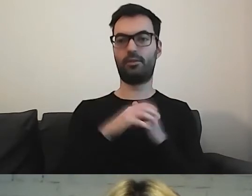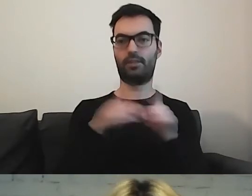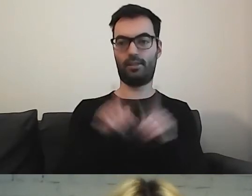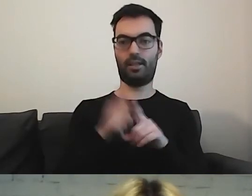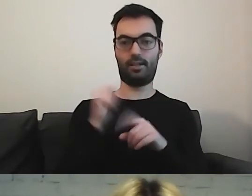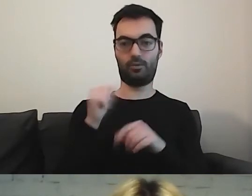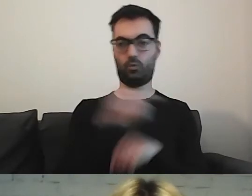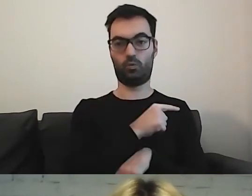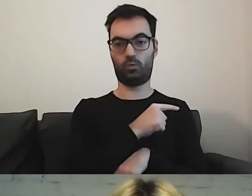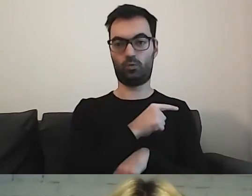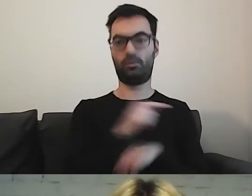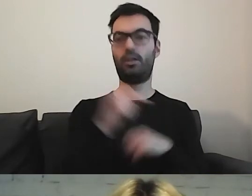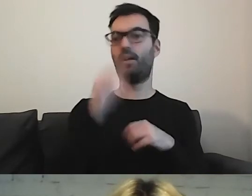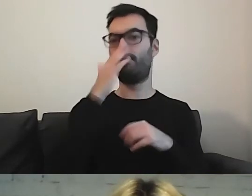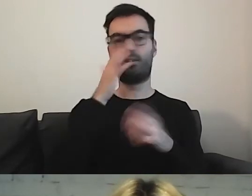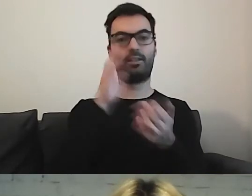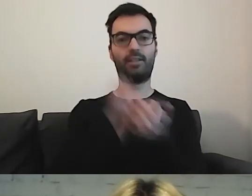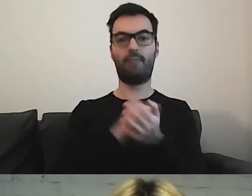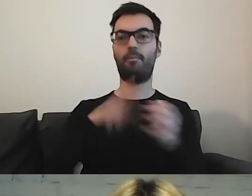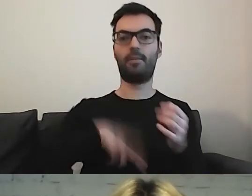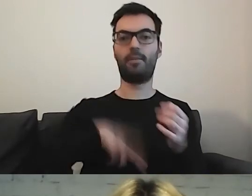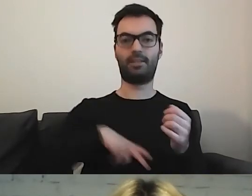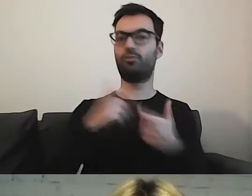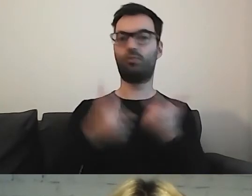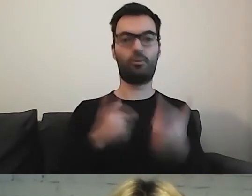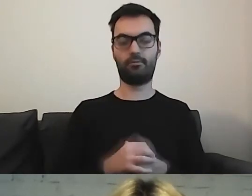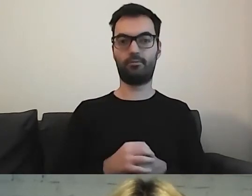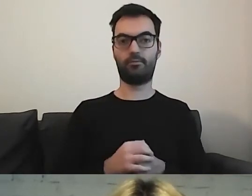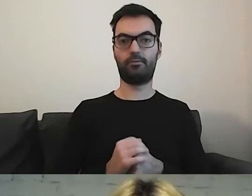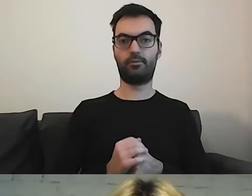czym zajmuje się to ministerstwo, ten urząd, za co odpowiada.